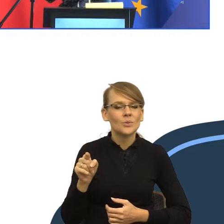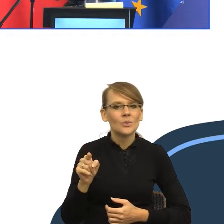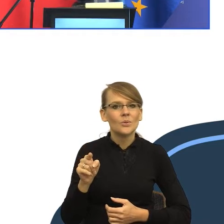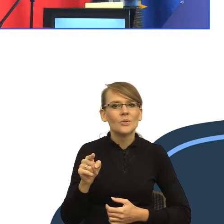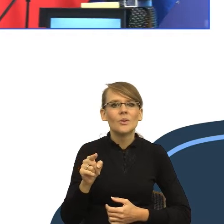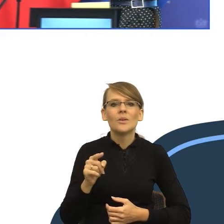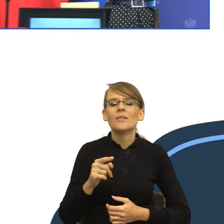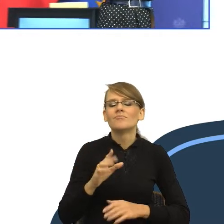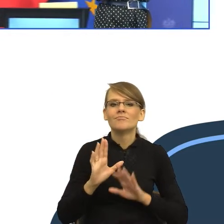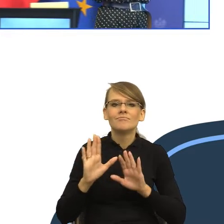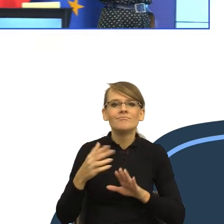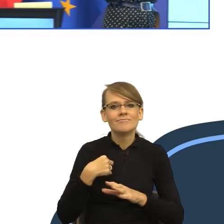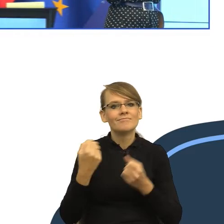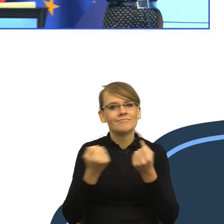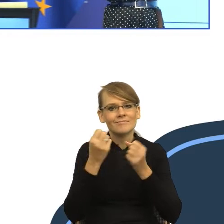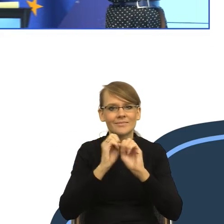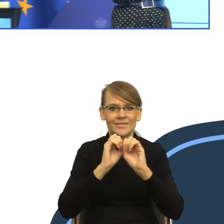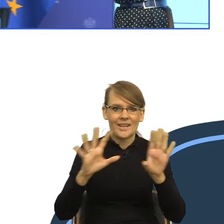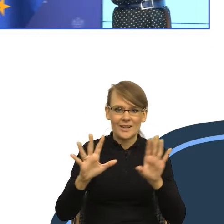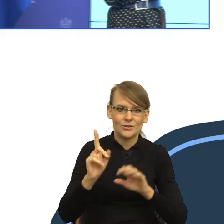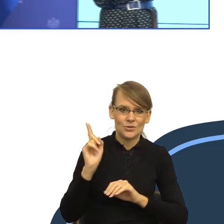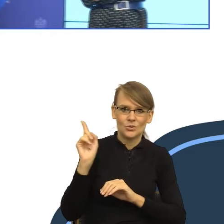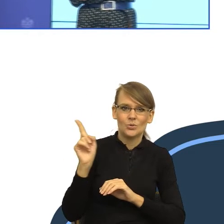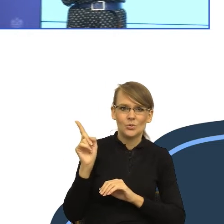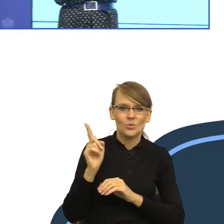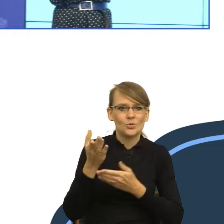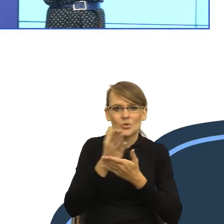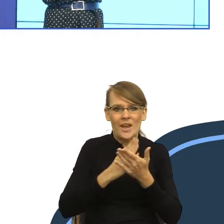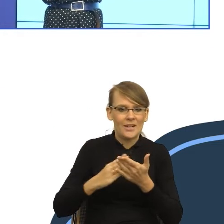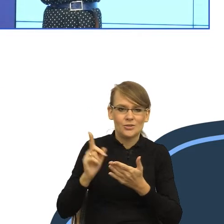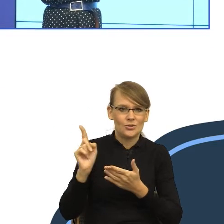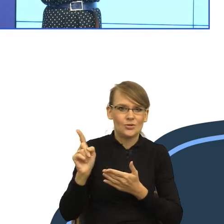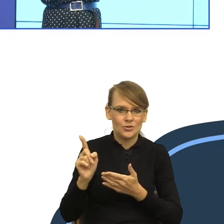To jest kawałek naszego mózgu. Ja wzięłam tylko ten kawałek, który nam jest potrzebny dzisiaj do wykładu,